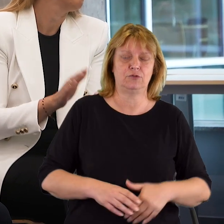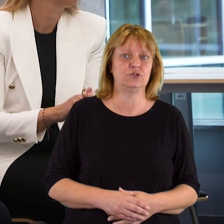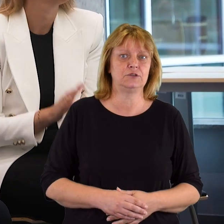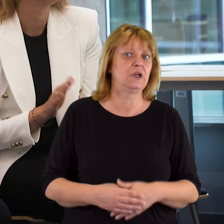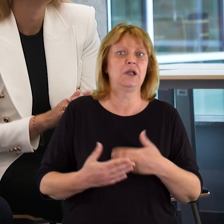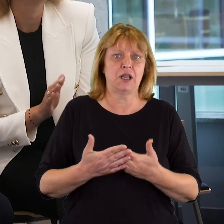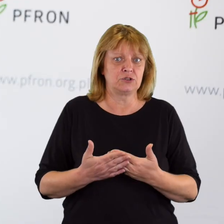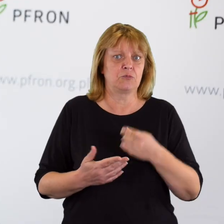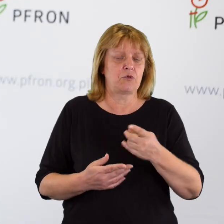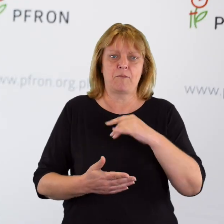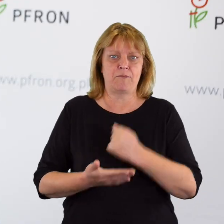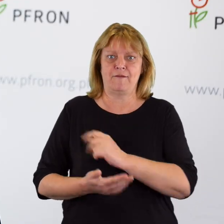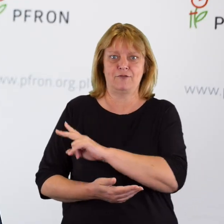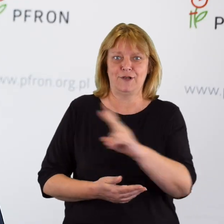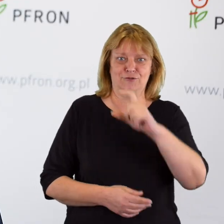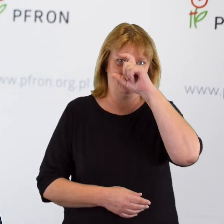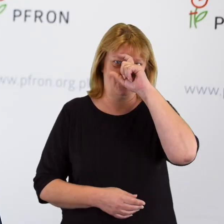ponieważ jest to prawo każdego człowieka.